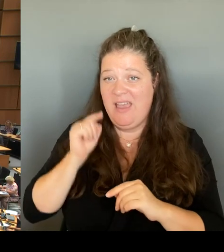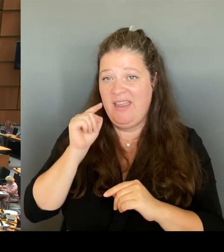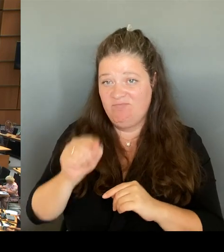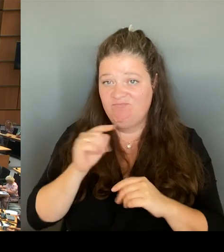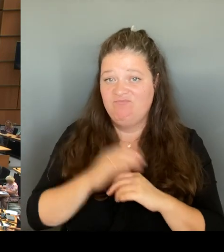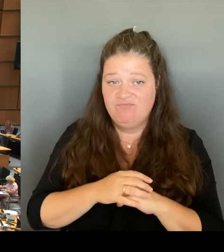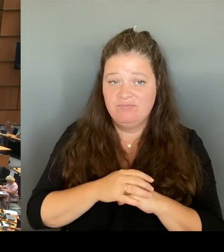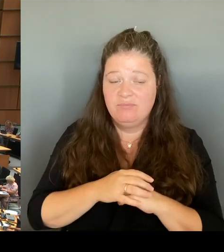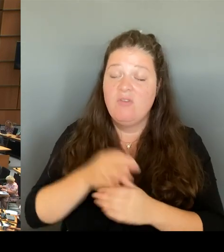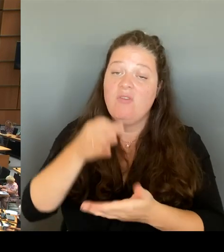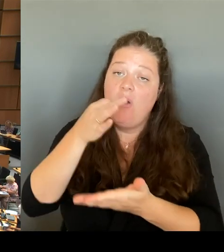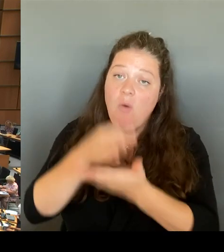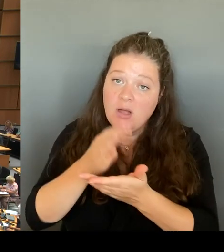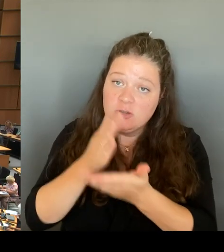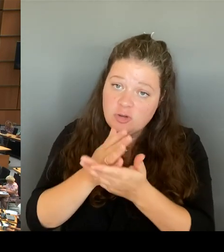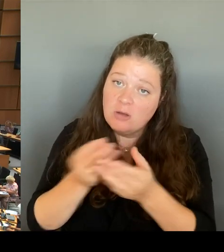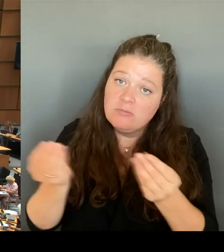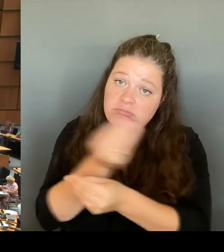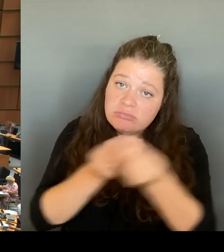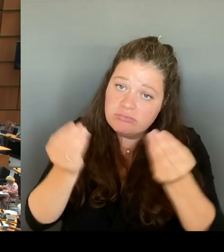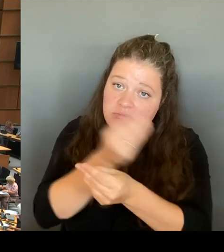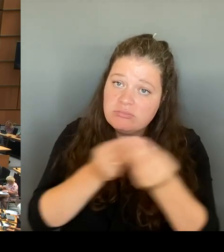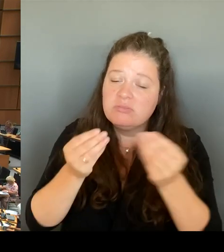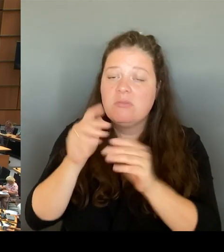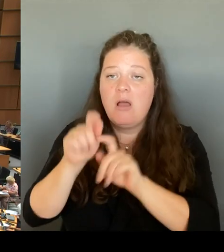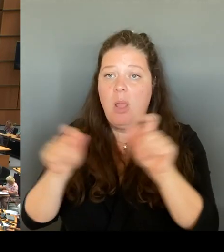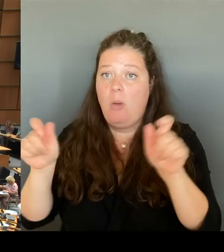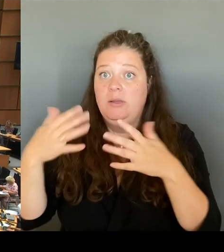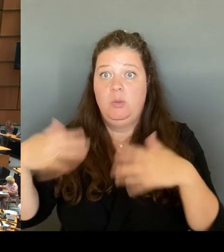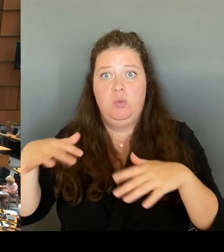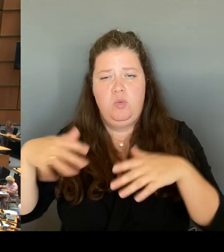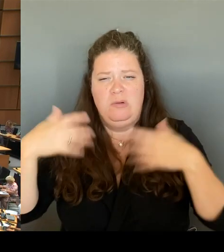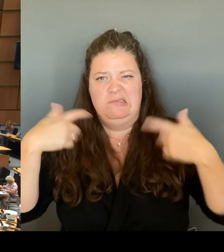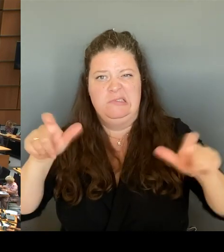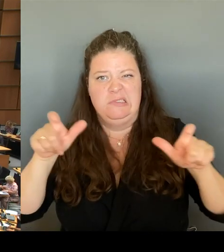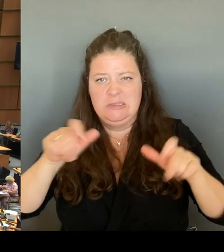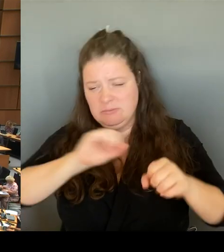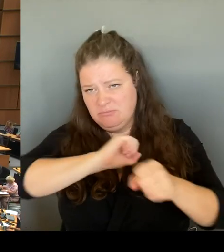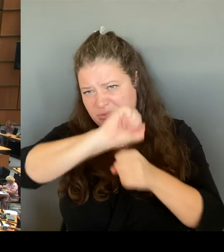aber nicht etwa von denjenigen, die dort wohnen oder die dort arbeiten,